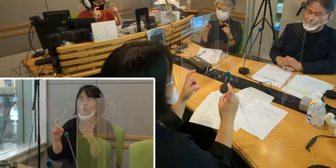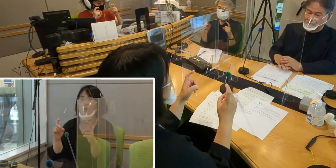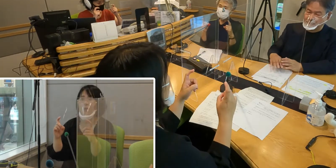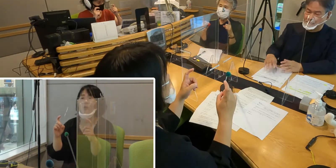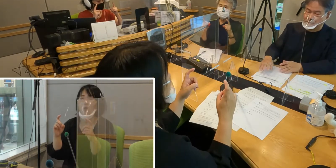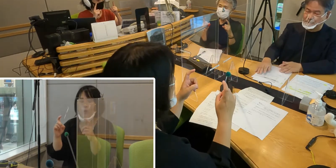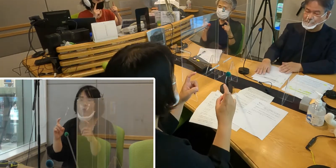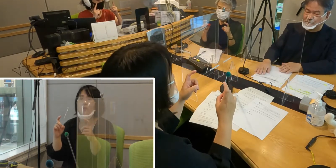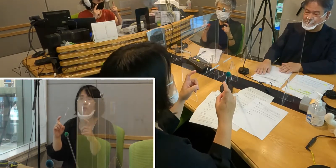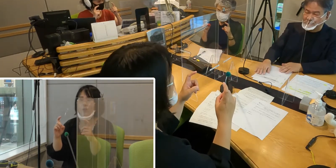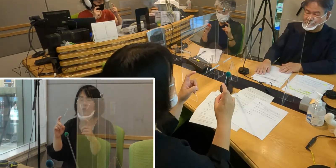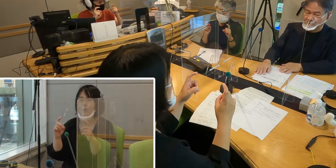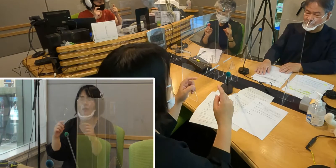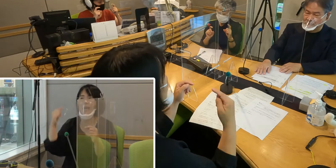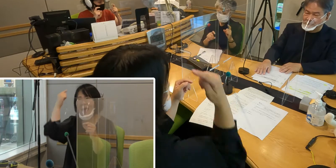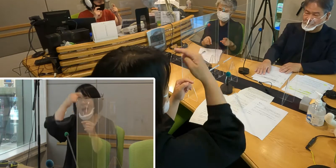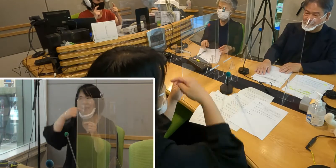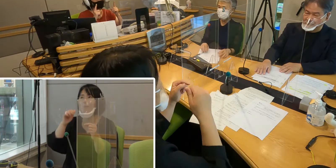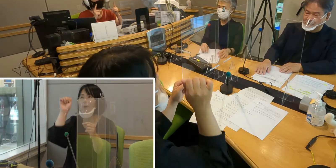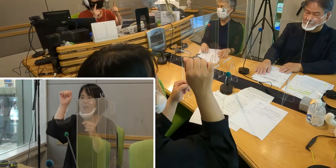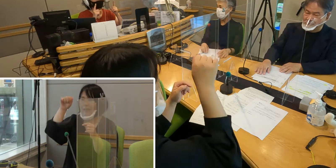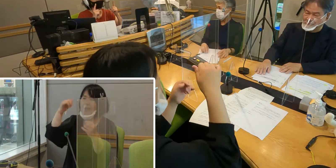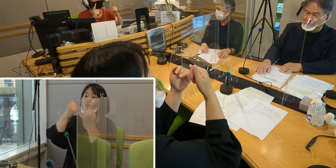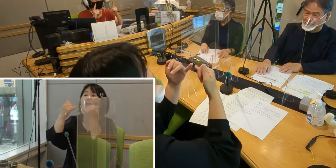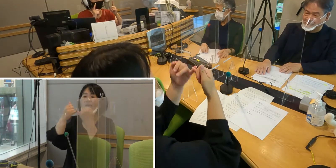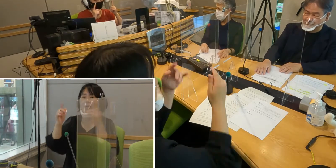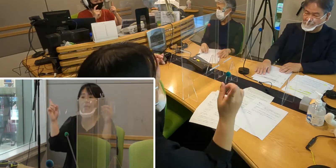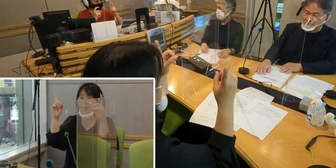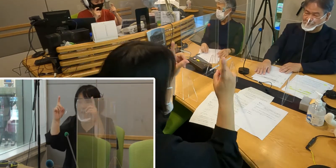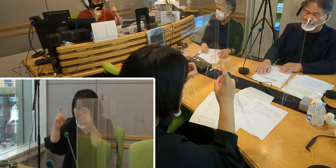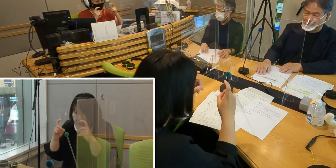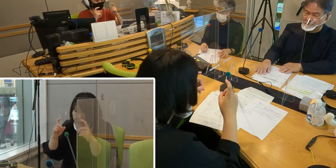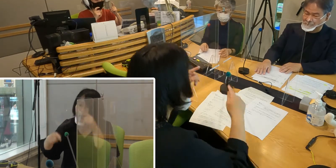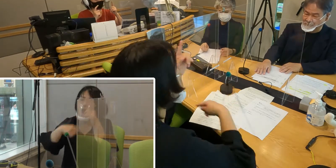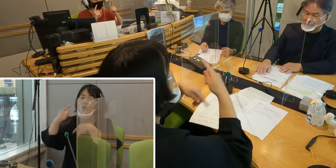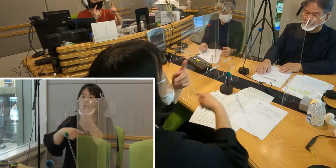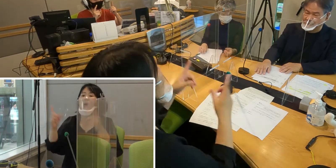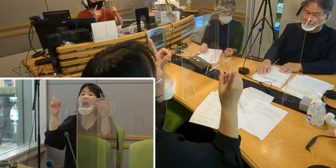頭を下げて挨拶するという手話になります。 （森尾）なるほど、そうなんですね